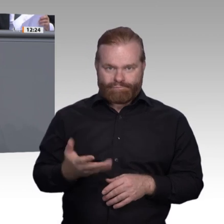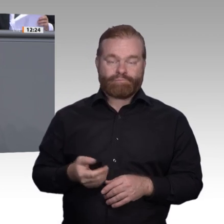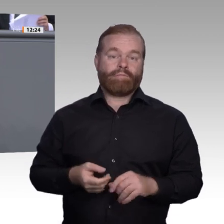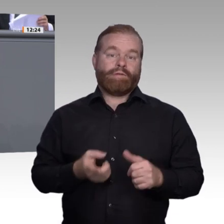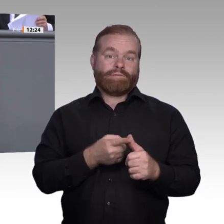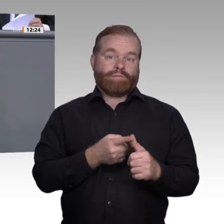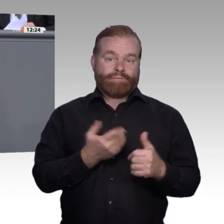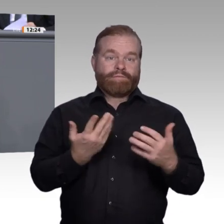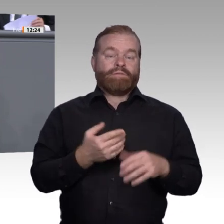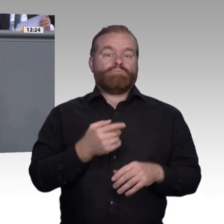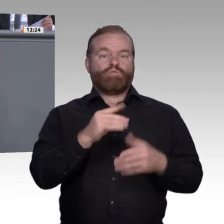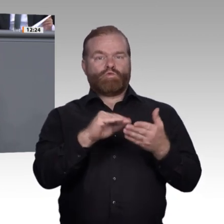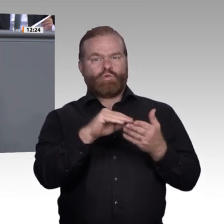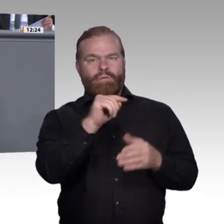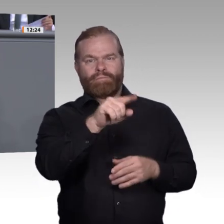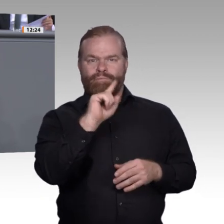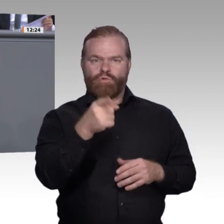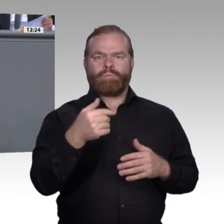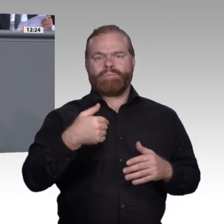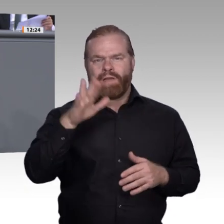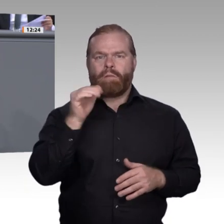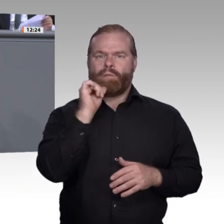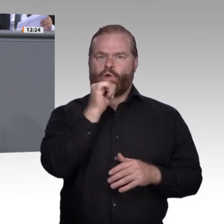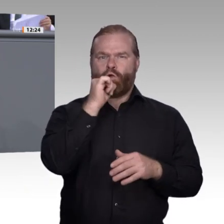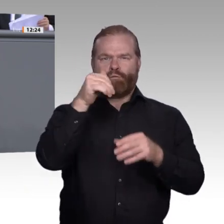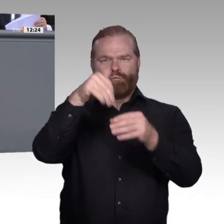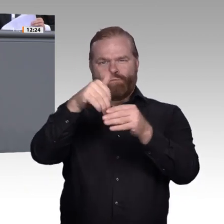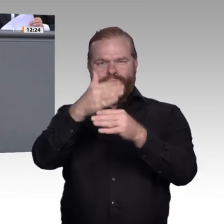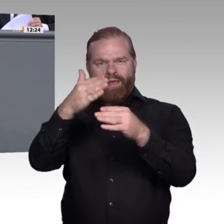alle weiterführenden allgemeinbildenden Schulen stärker miteinander kooperieren.